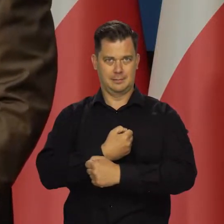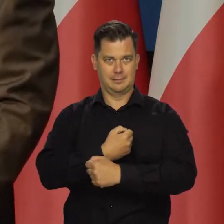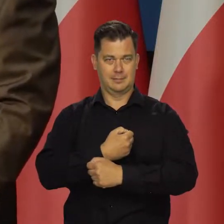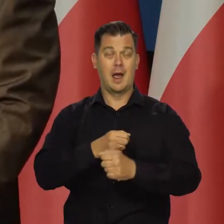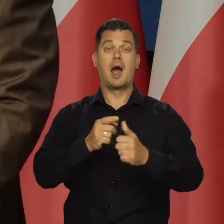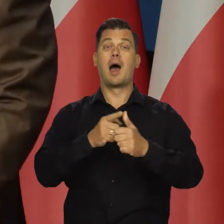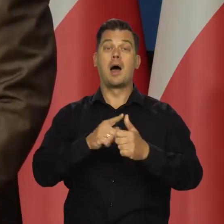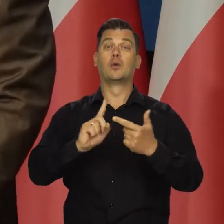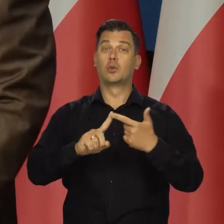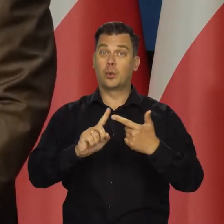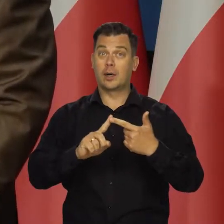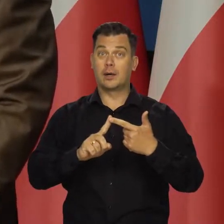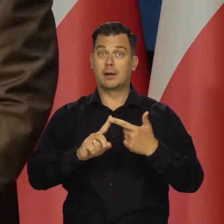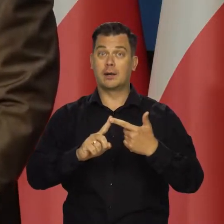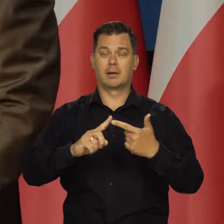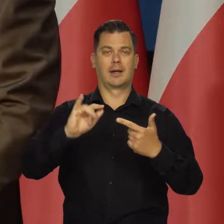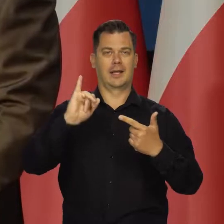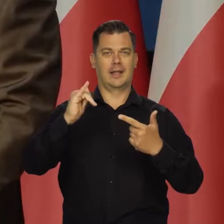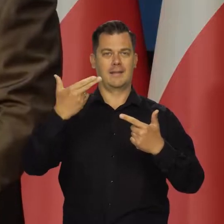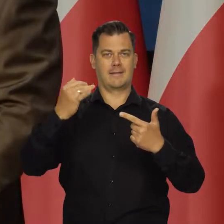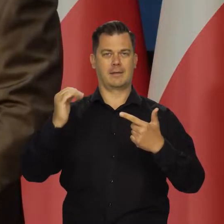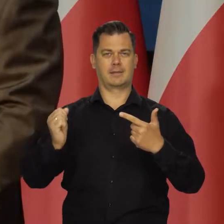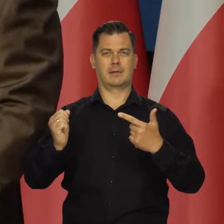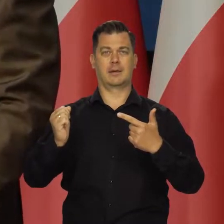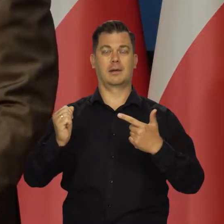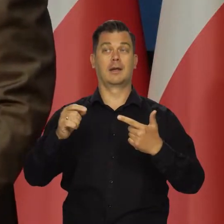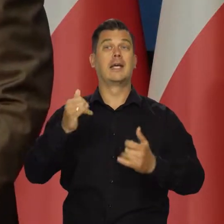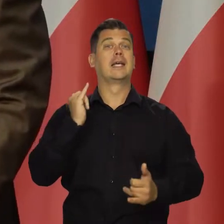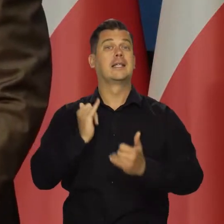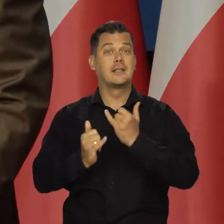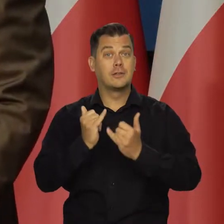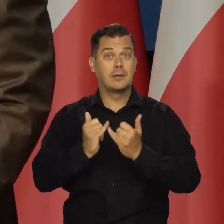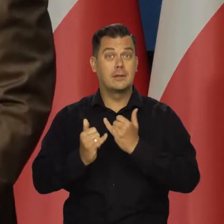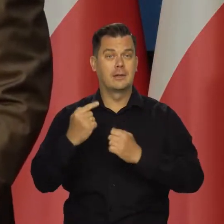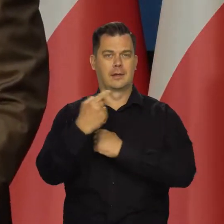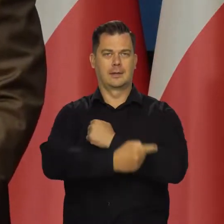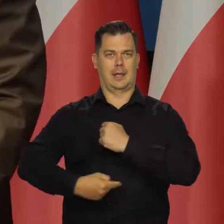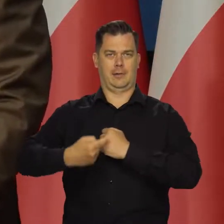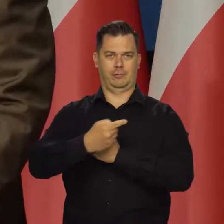I druga spodziewana wysokość inflacji za jakiś okres, jak ta tarcza antyinflacyjna nie będzie działała.